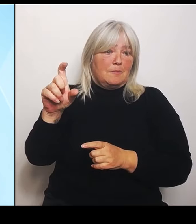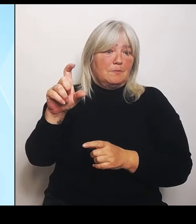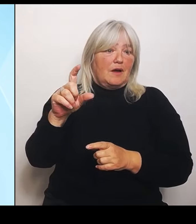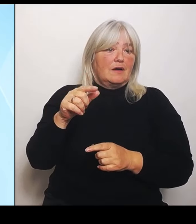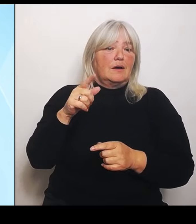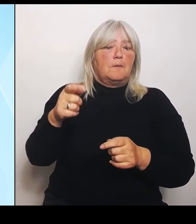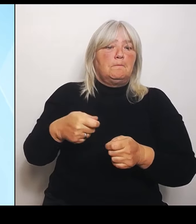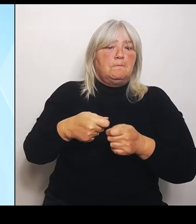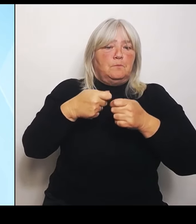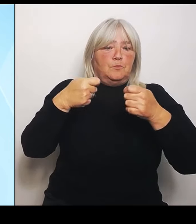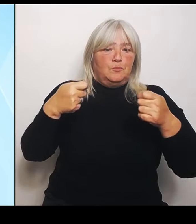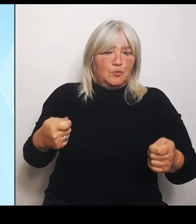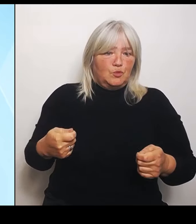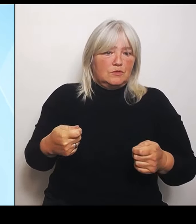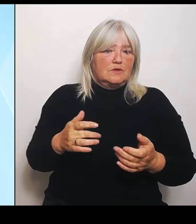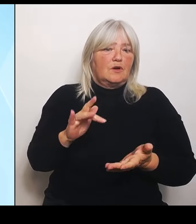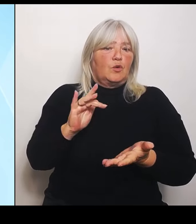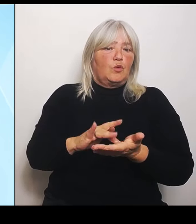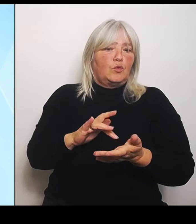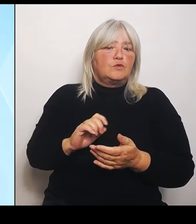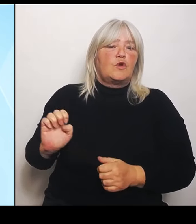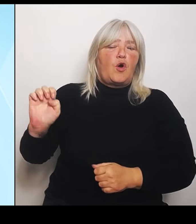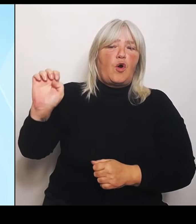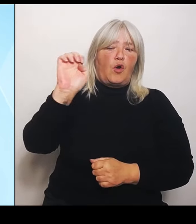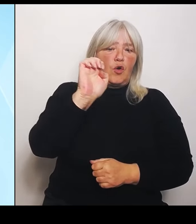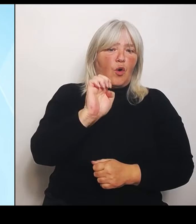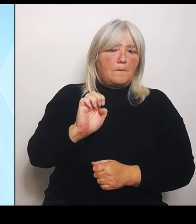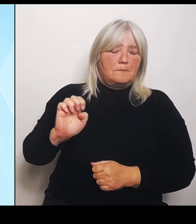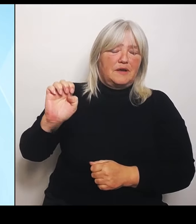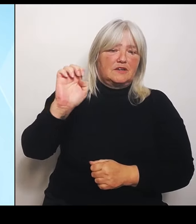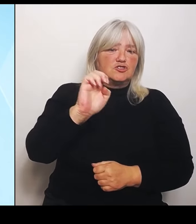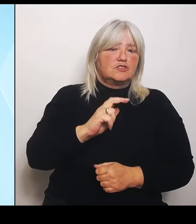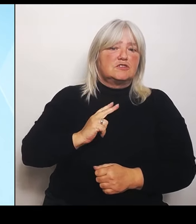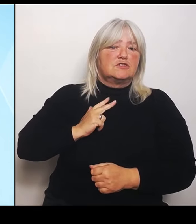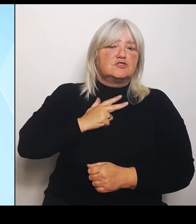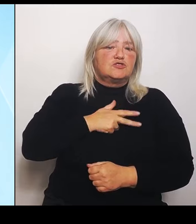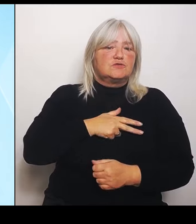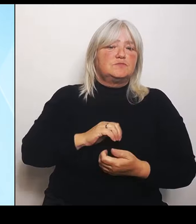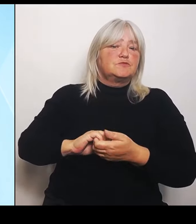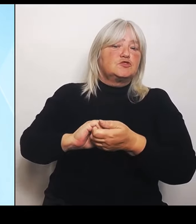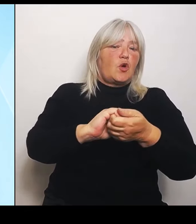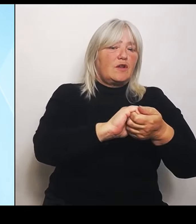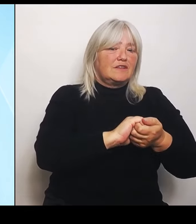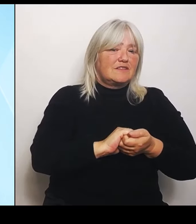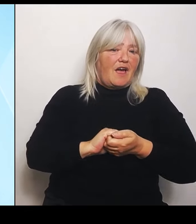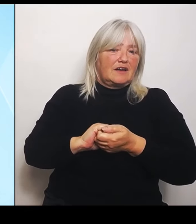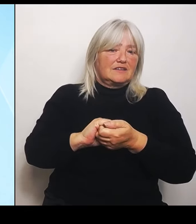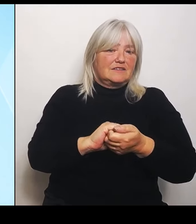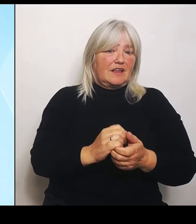Europäischen Solidaritätsfonds die nationale Tragweite der Katastrophe